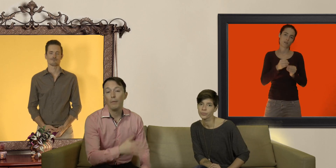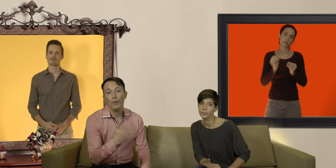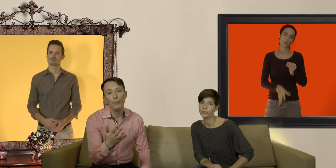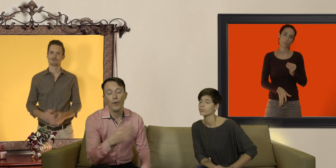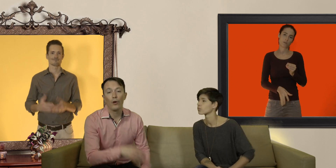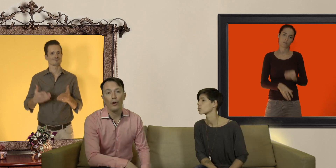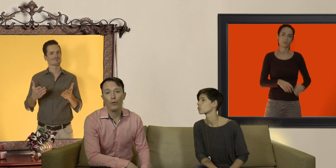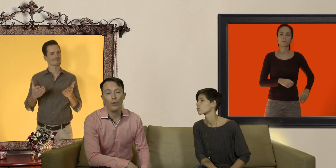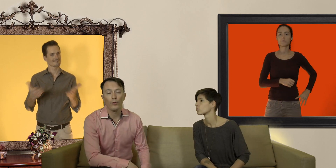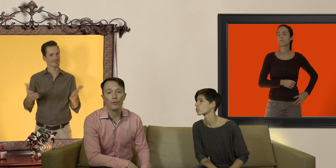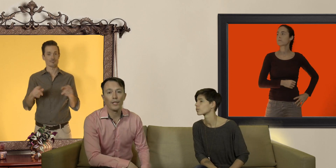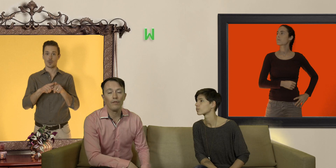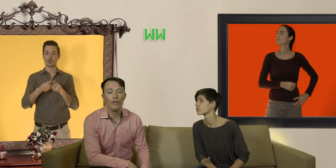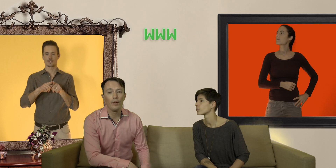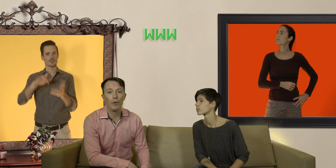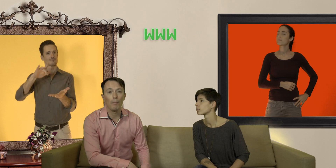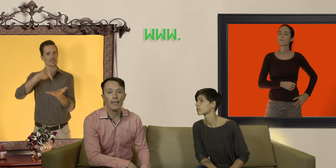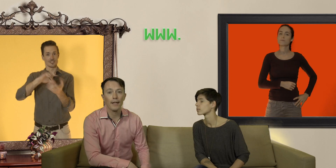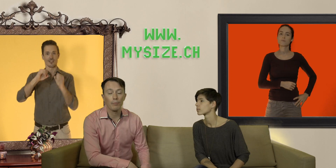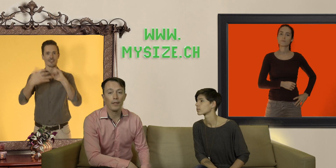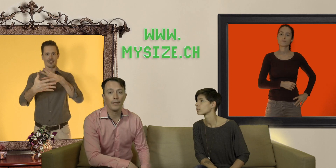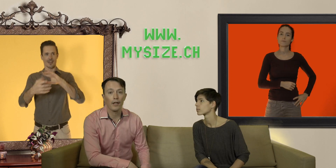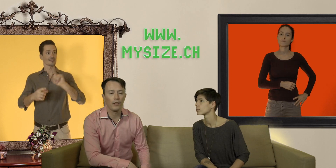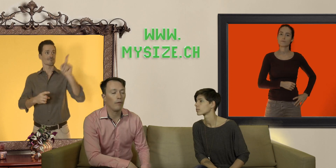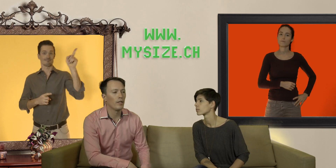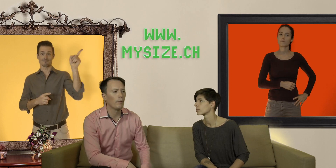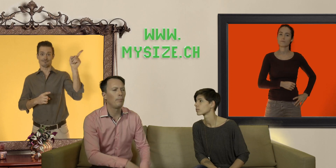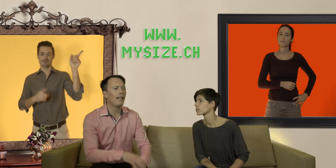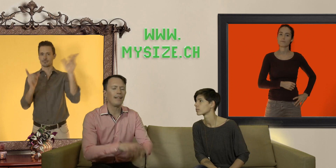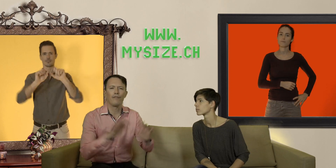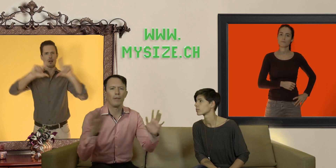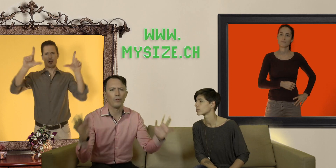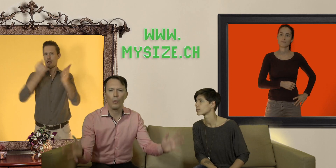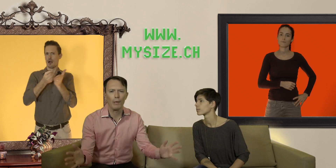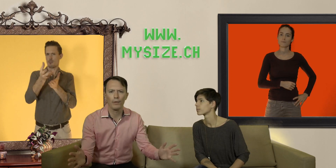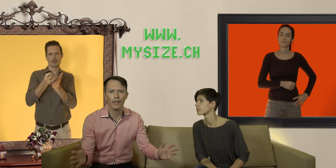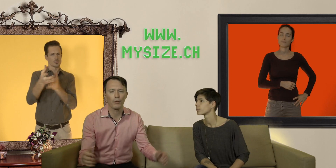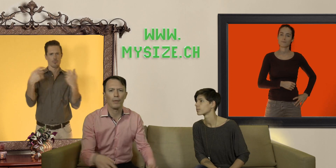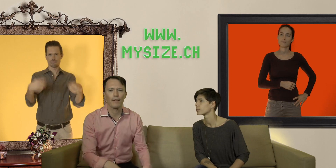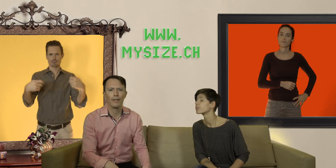voilà et puis vous pouvez encore vous rendre sur le site là vous avez plein d'informations complémentaires sur les préservatifs